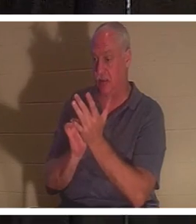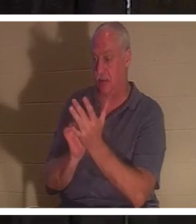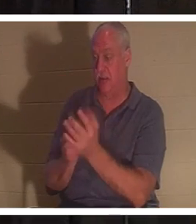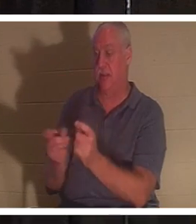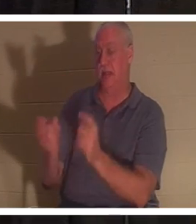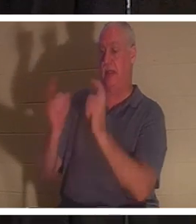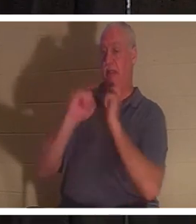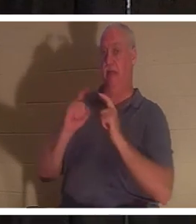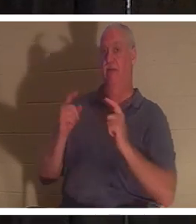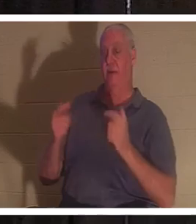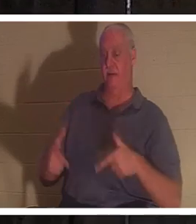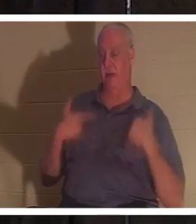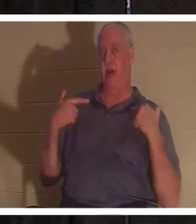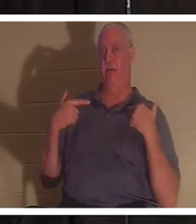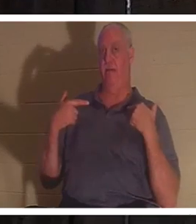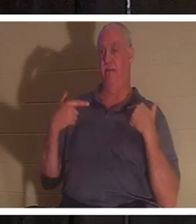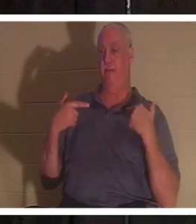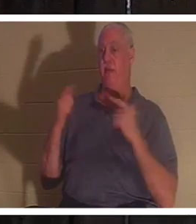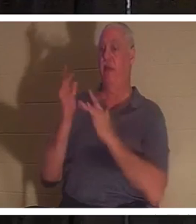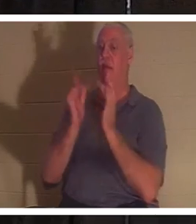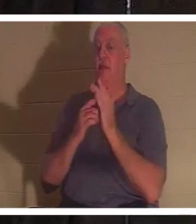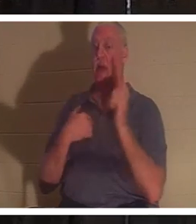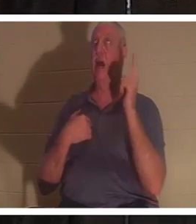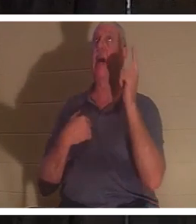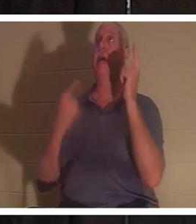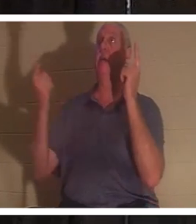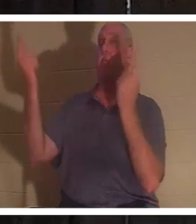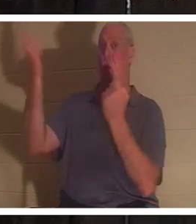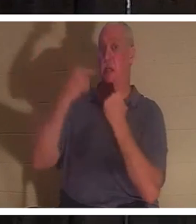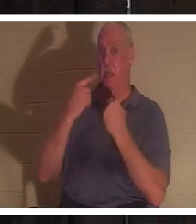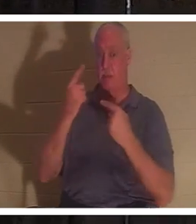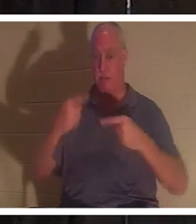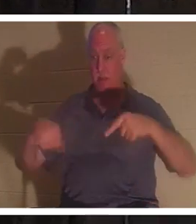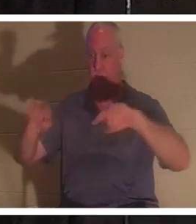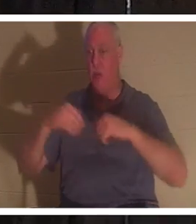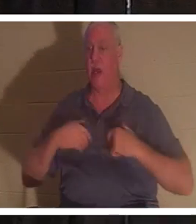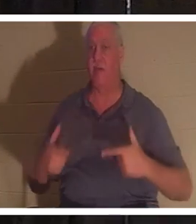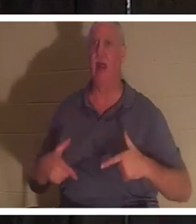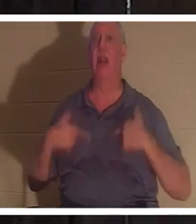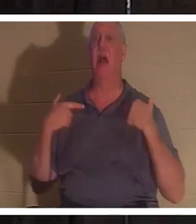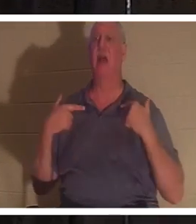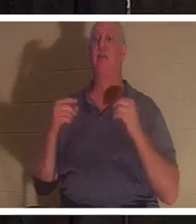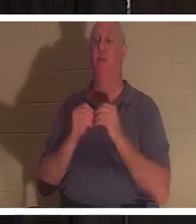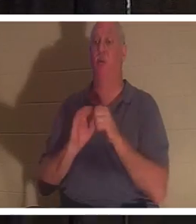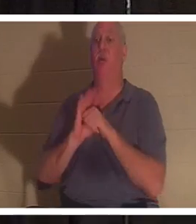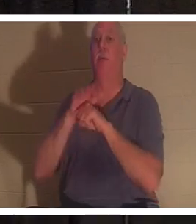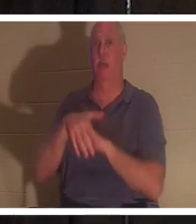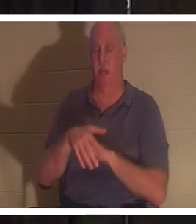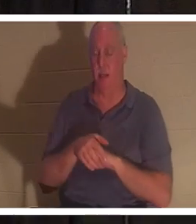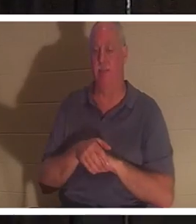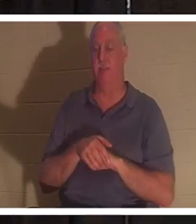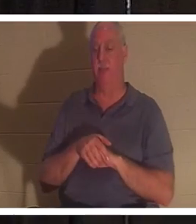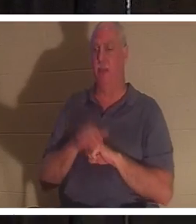Jésus a dit : "Je suis venu pour qu'ils aient la vie et la vie en abondance". Eh bien, s'il est venu nous donner